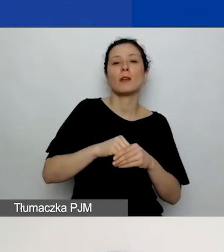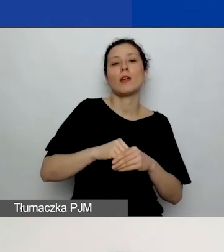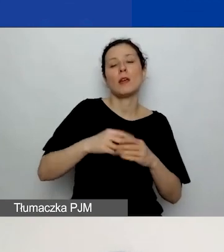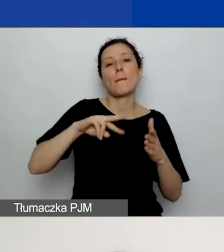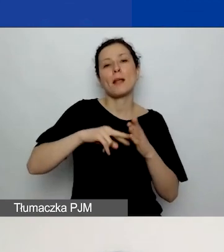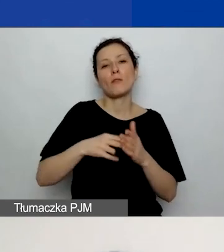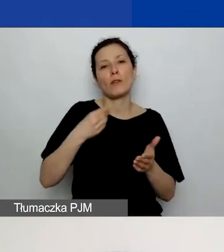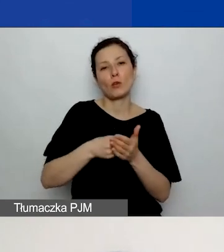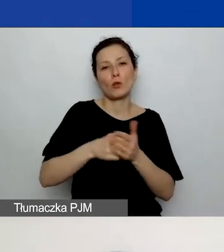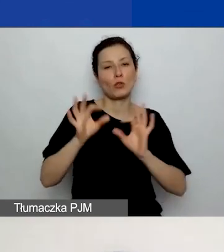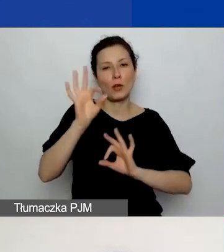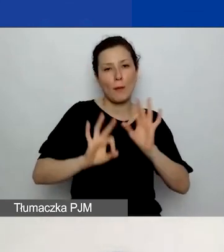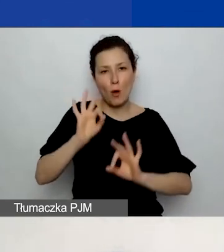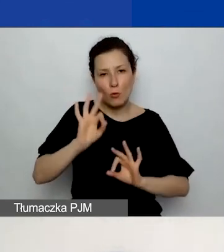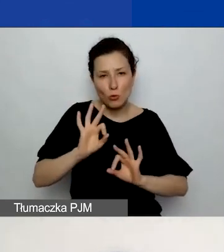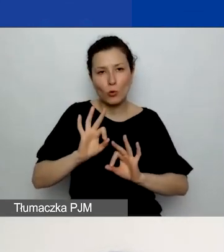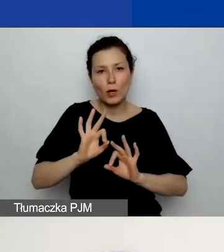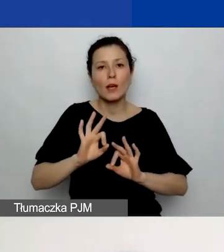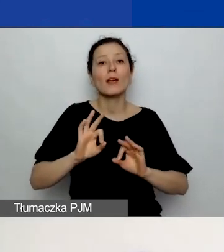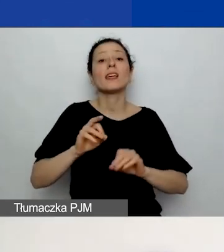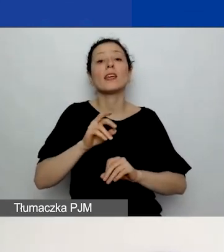które skrótowo opisaliście w polu powyżej.